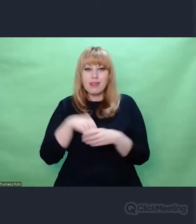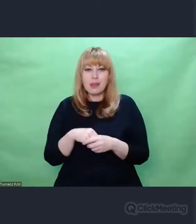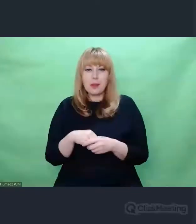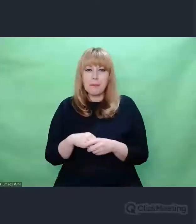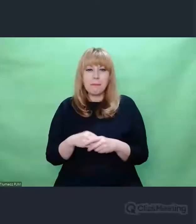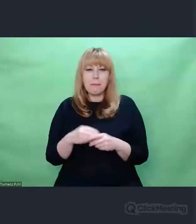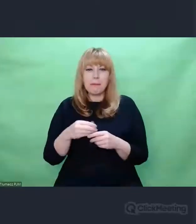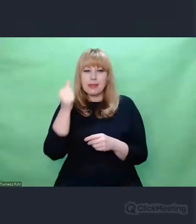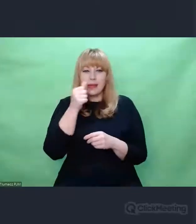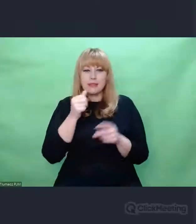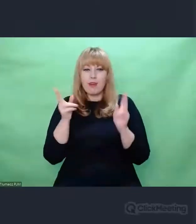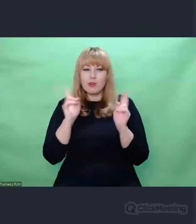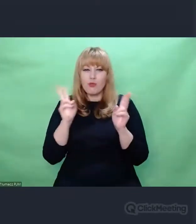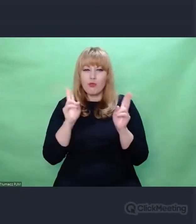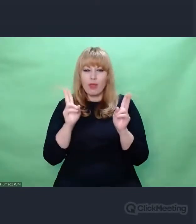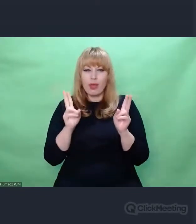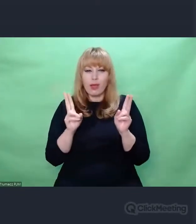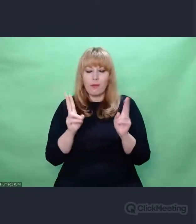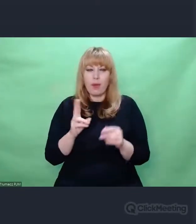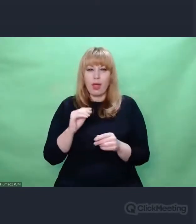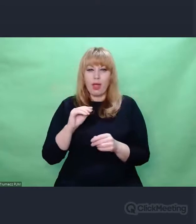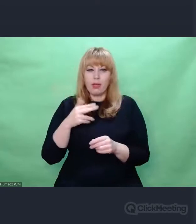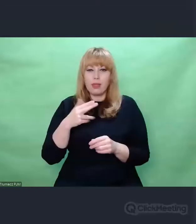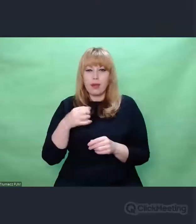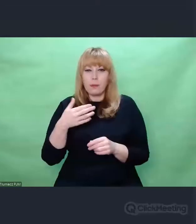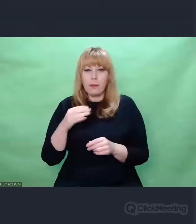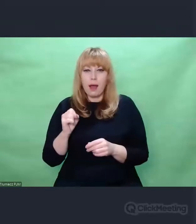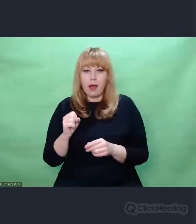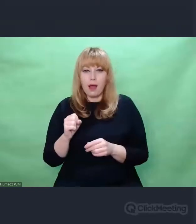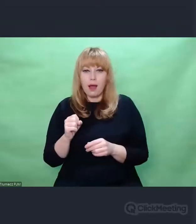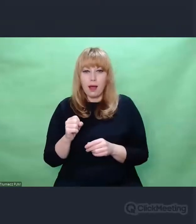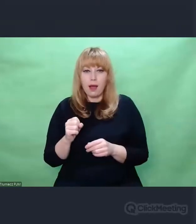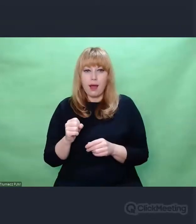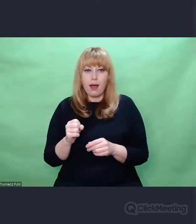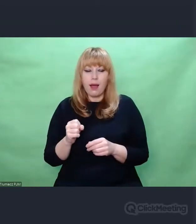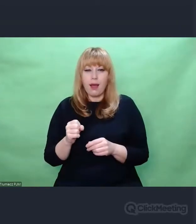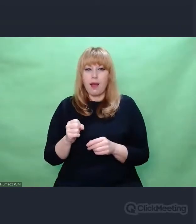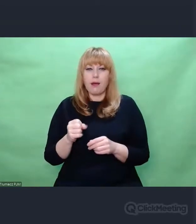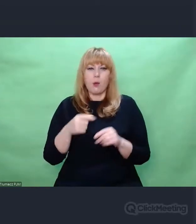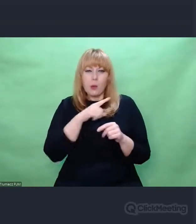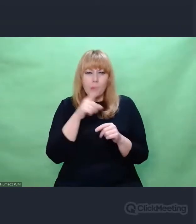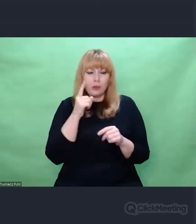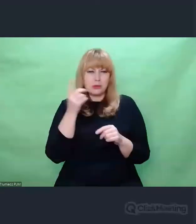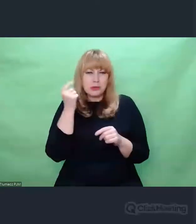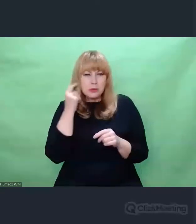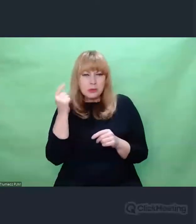istniało w przestrzeni eteru. Mimo że widzimy Enigmę,